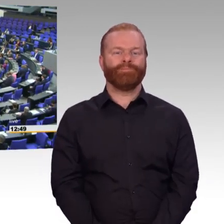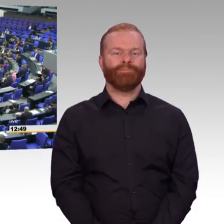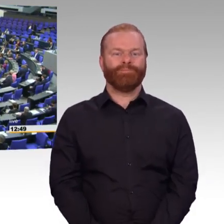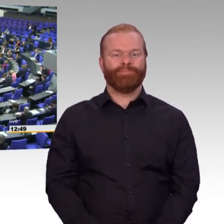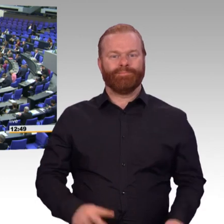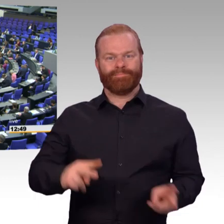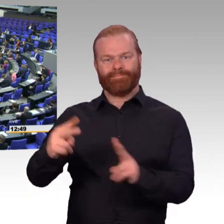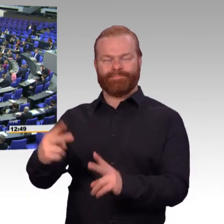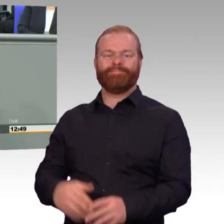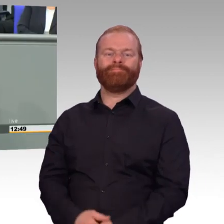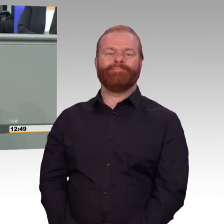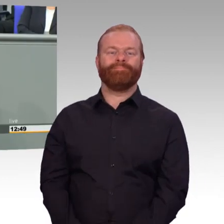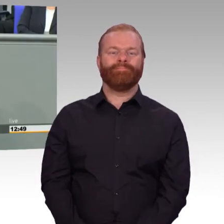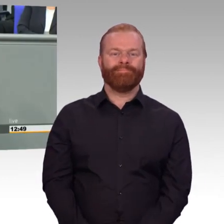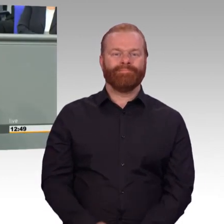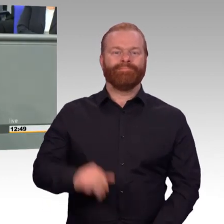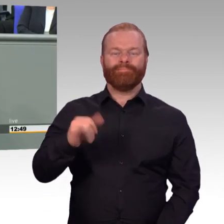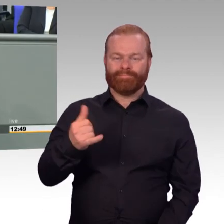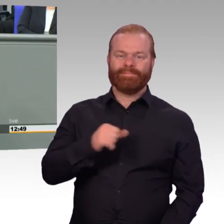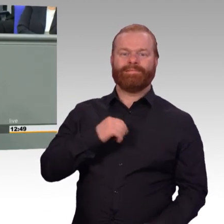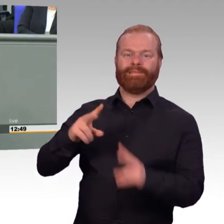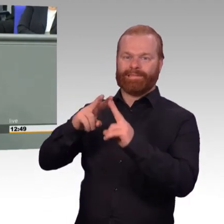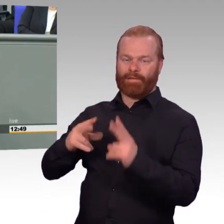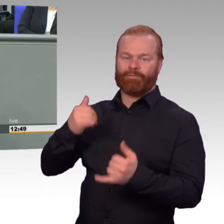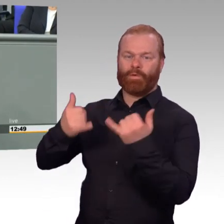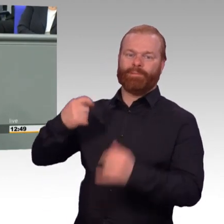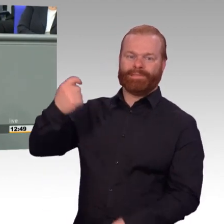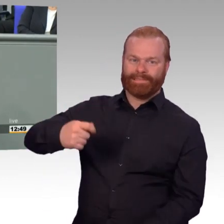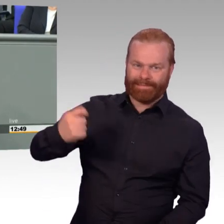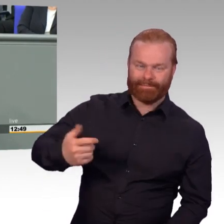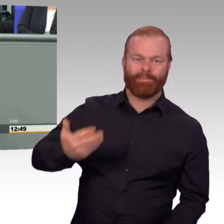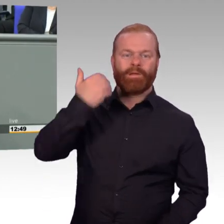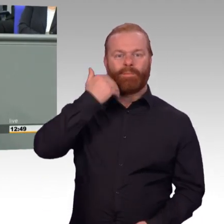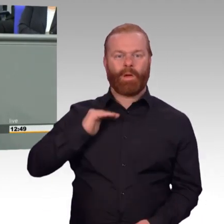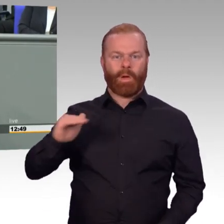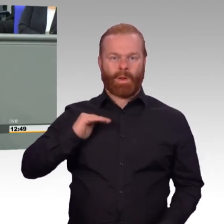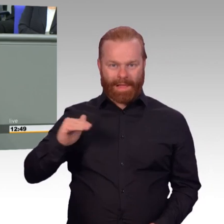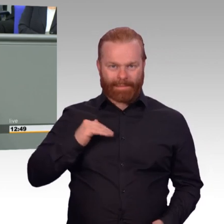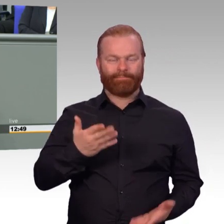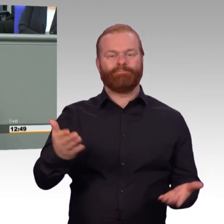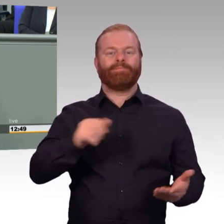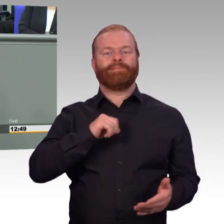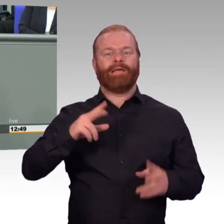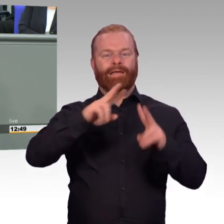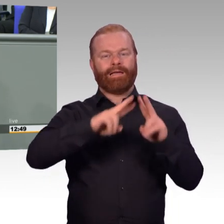Soldatinnen und Soldaten, Reservistinnen und Reservisten und davon sitzen auch hier in diesem Saal sehr viele, wofür ich sehr dankbar bin.